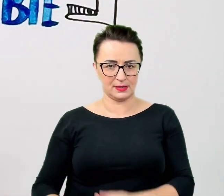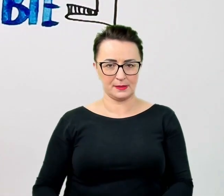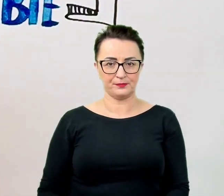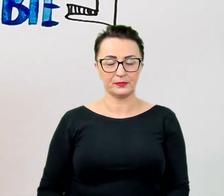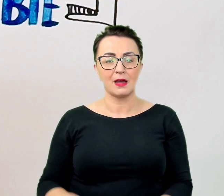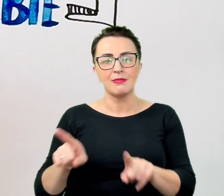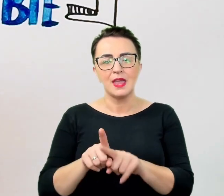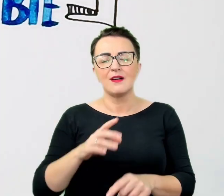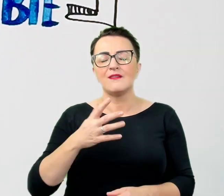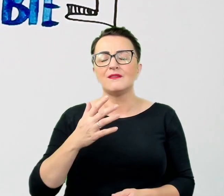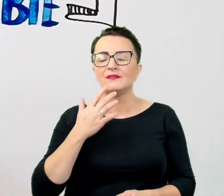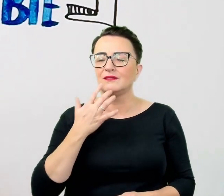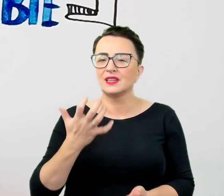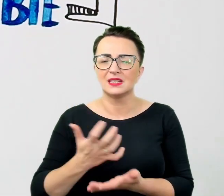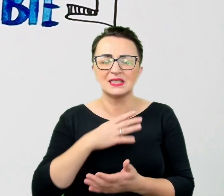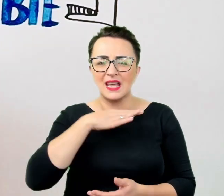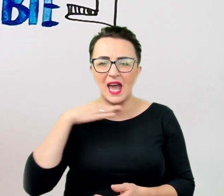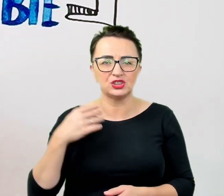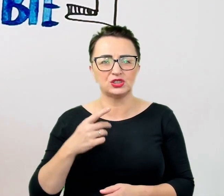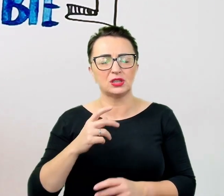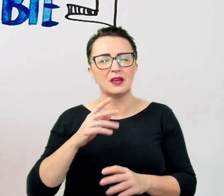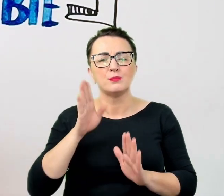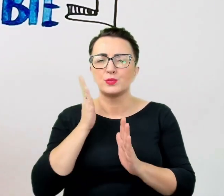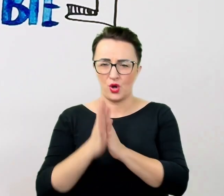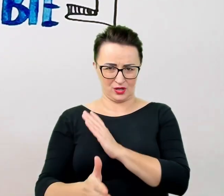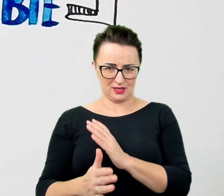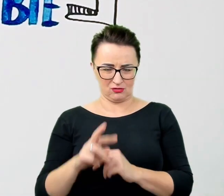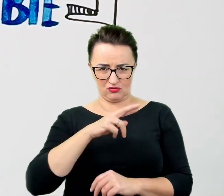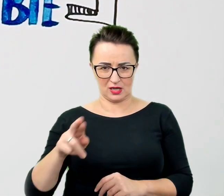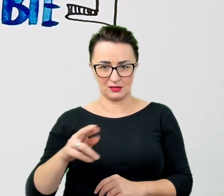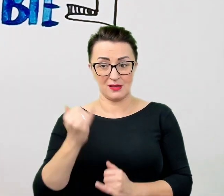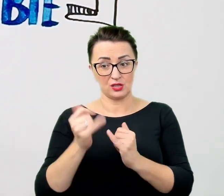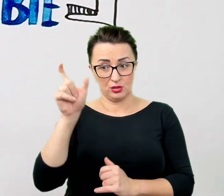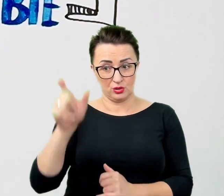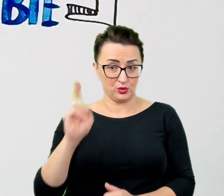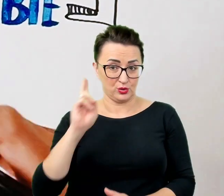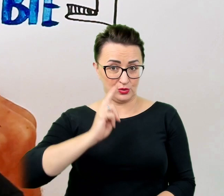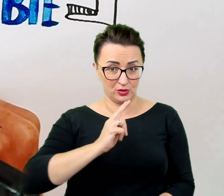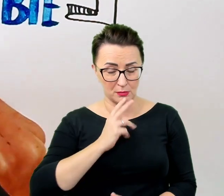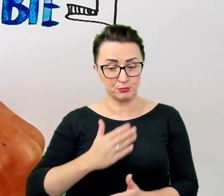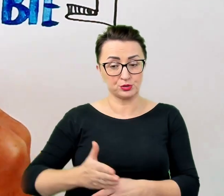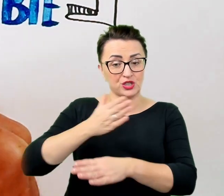W przypadku osoby, która nie słyszy, przed rozpoczęciem rozmowy należy upewnić się, że nawiązała z nami kontakt wzrokowy.